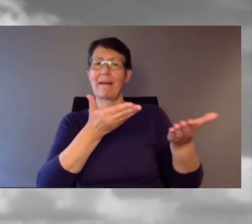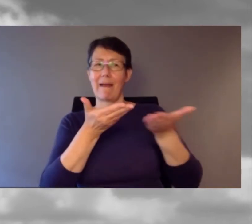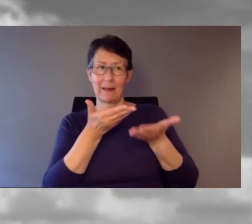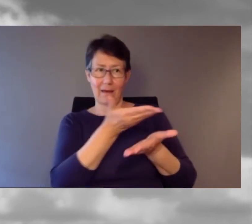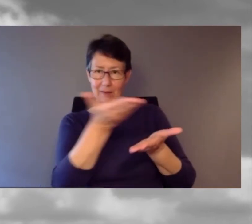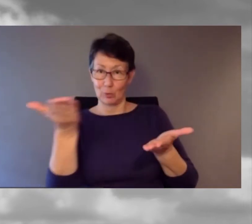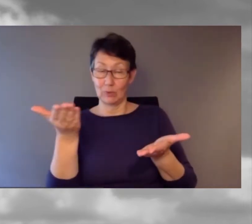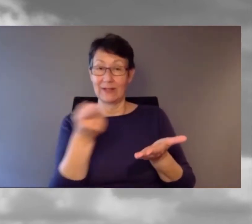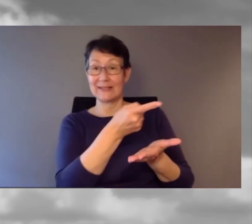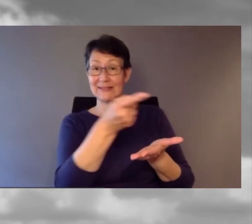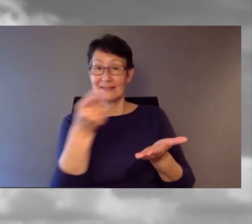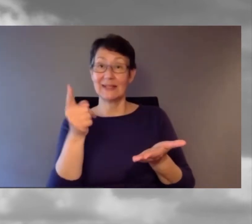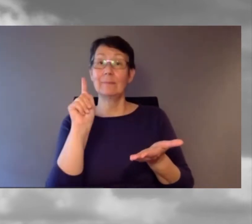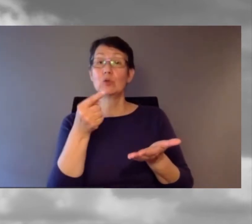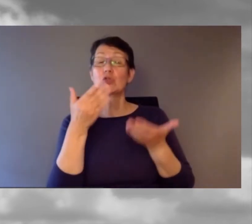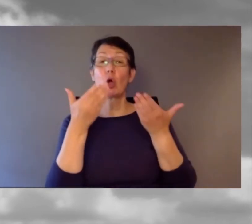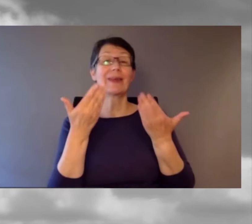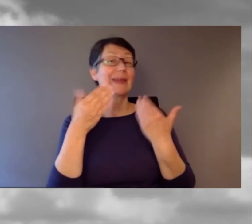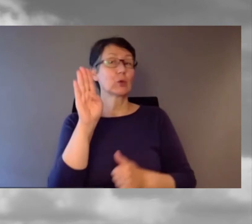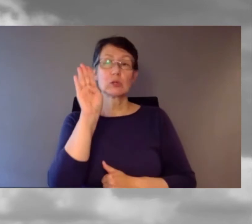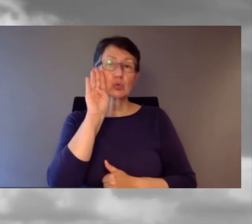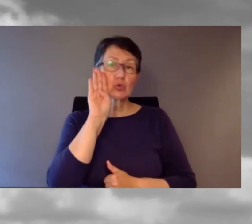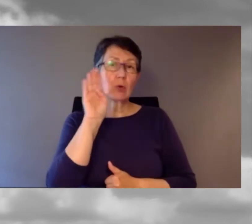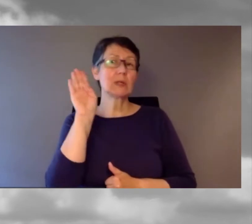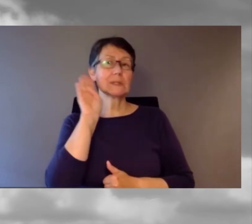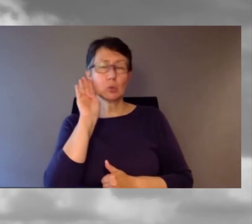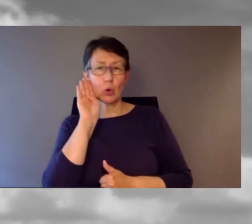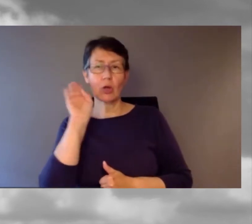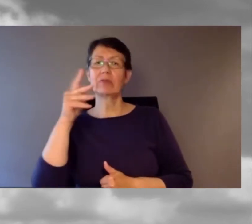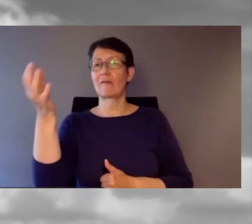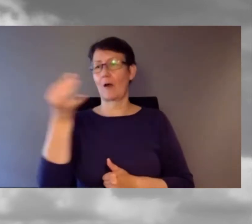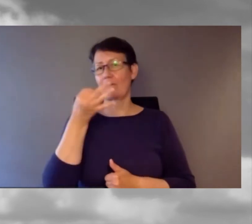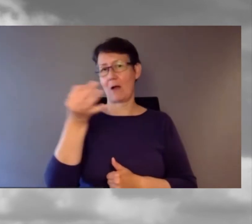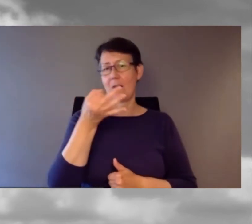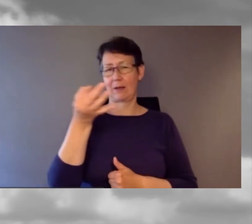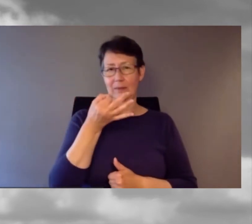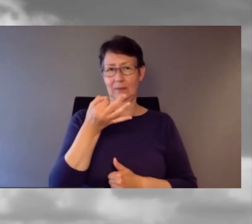sondern dürfen auch Fragen stellen.